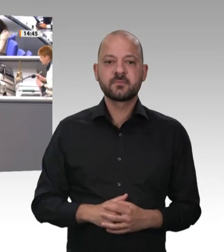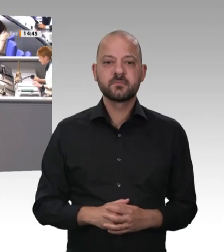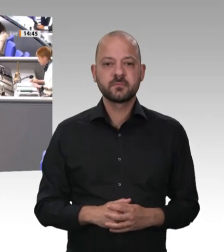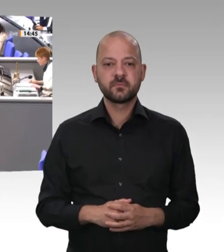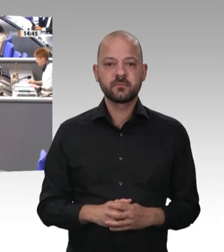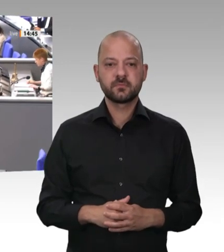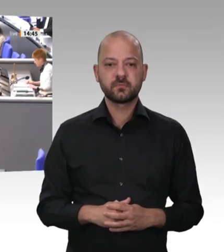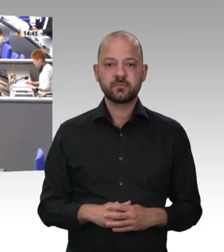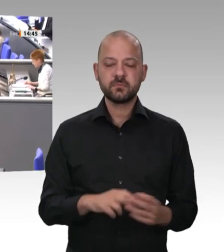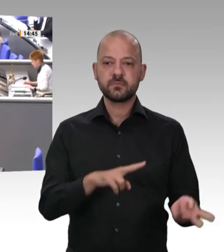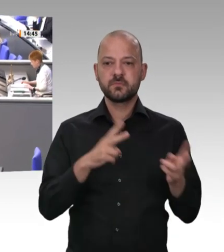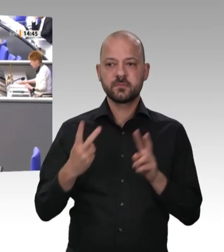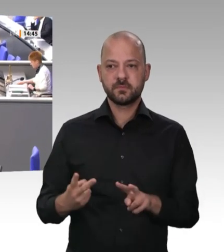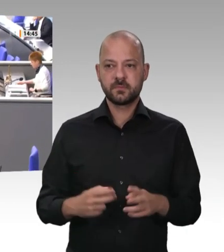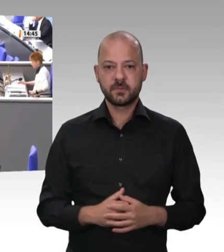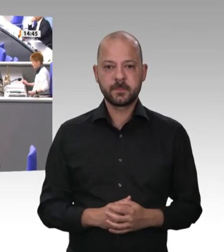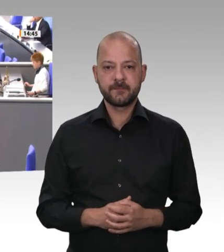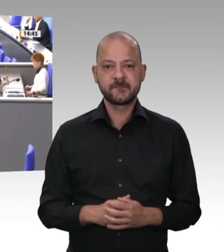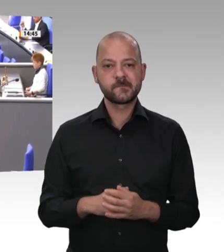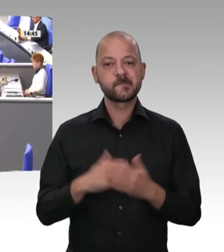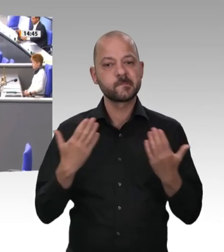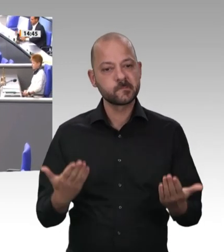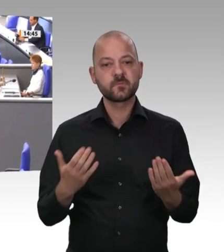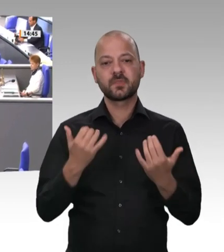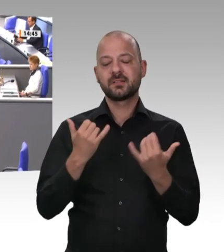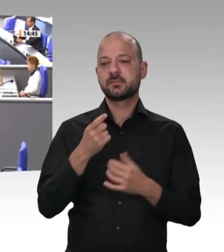Herzlichen Dank. – Frau Präsidentin! Liebe Kolleginnen und Kollegen!